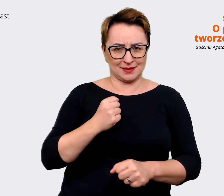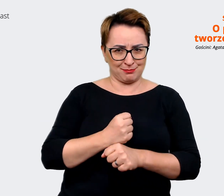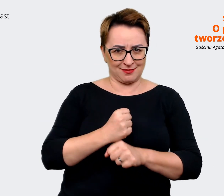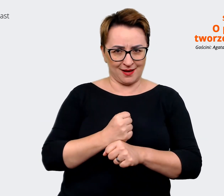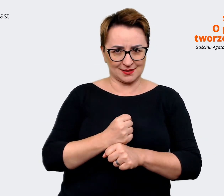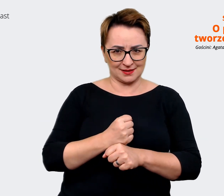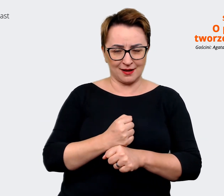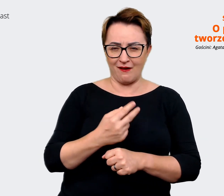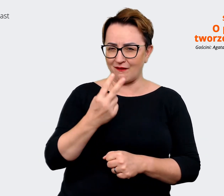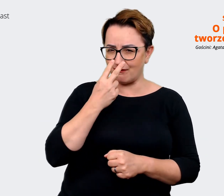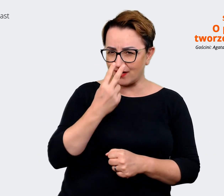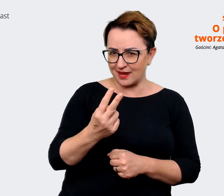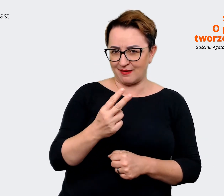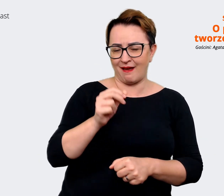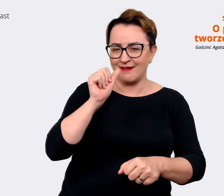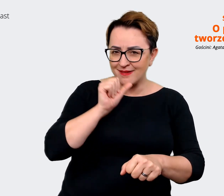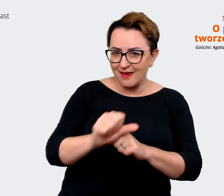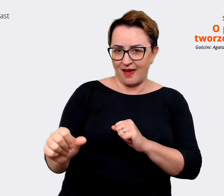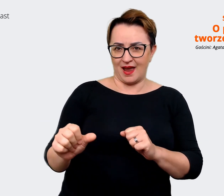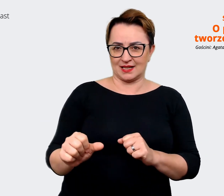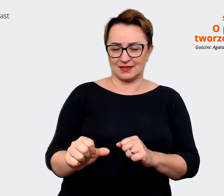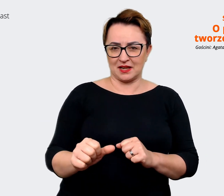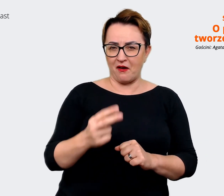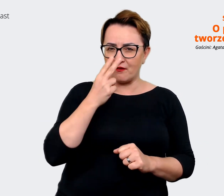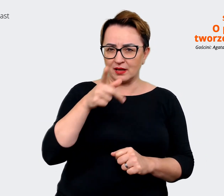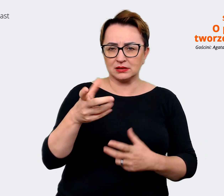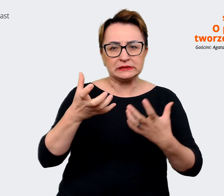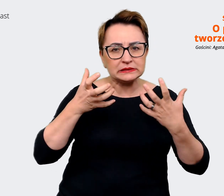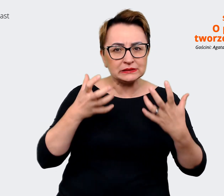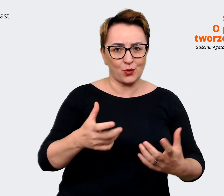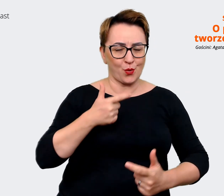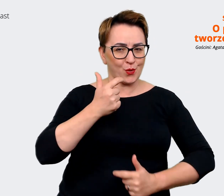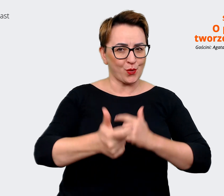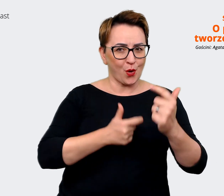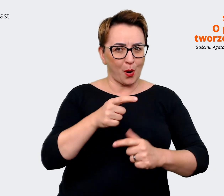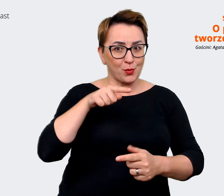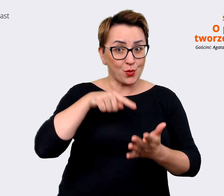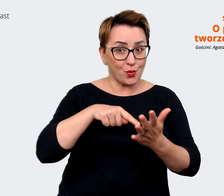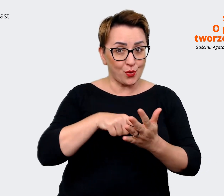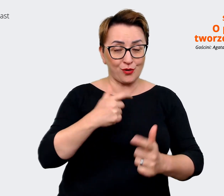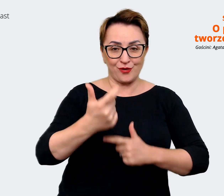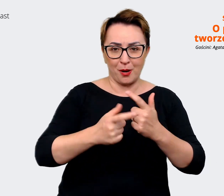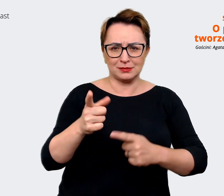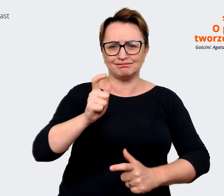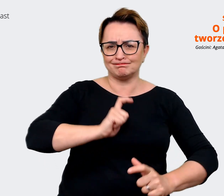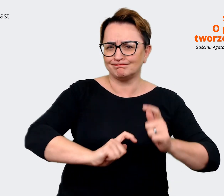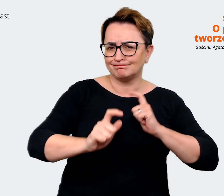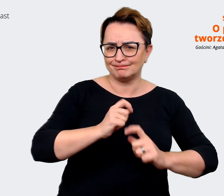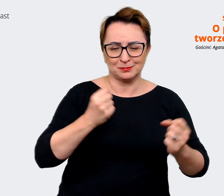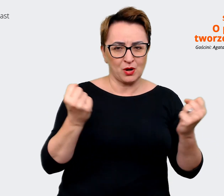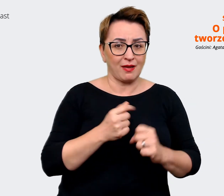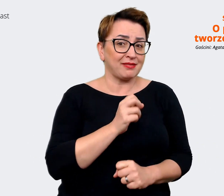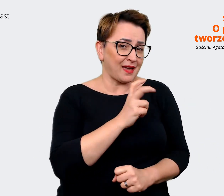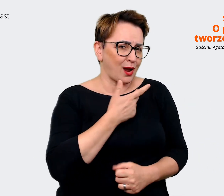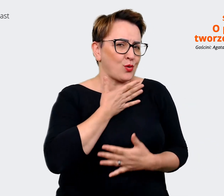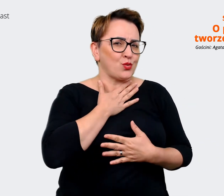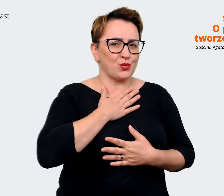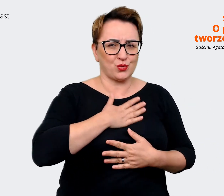że z chęcią robisz to co robisz, że cieszysz się z tego i to jest super. Agata: Lubię to robić... lubię to robić. Prowadzący: Słychać to, słychać to naprawdę w tej